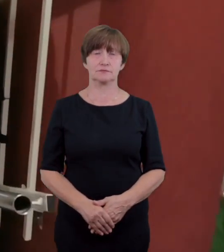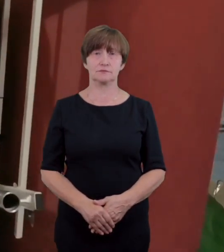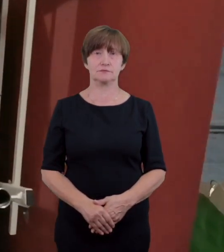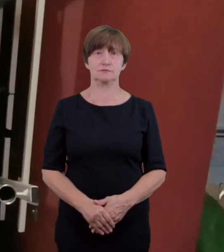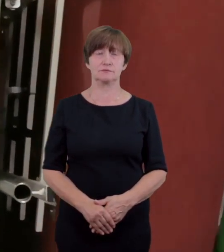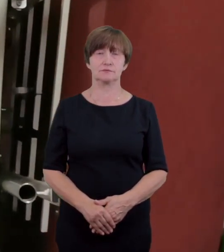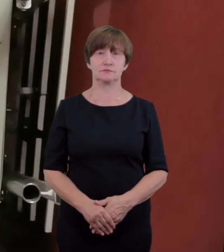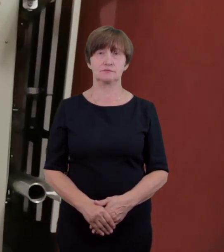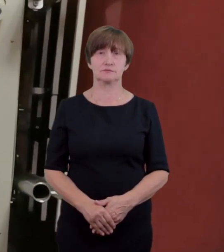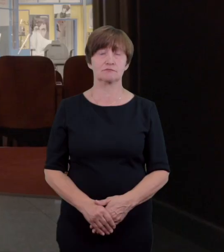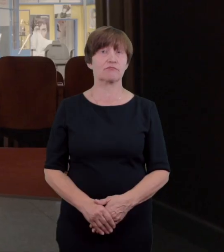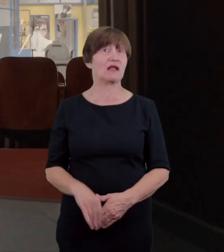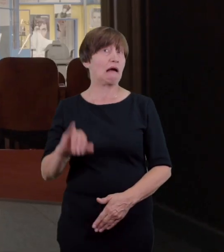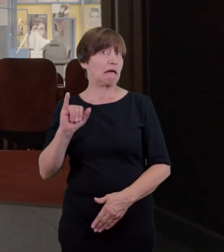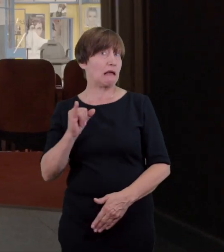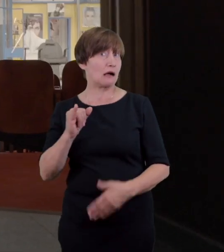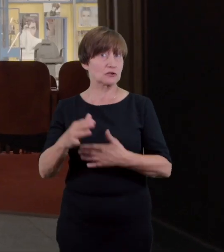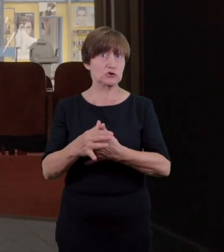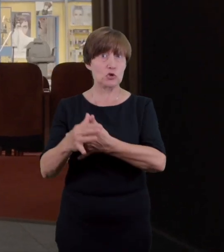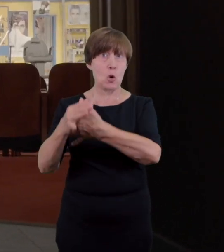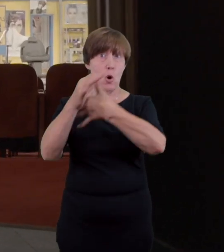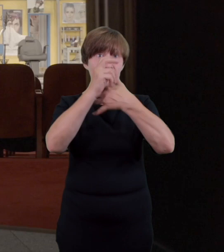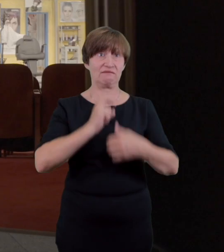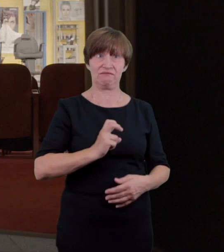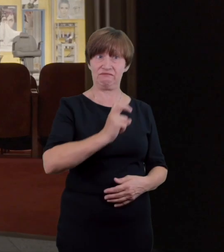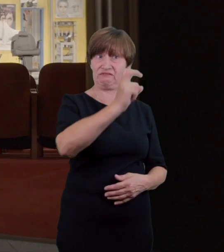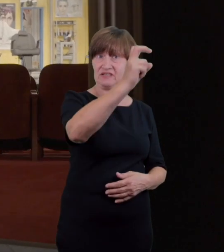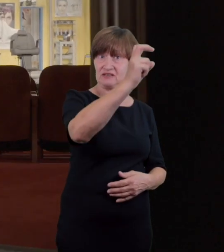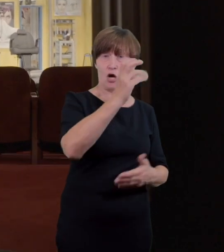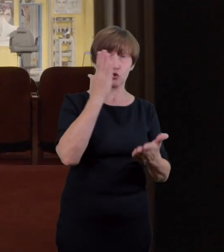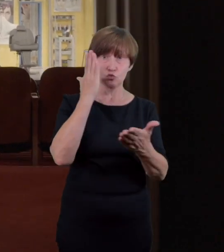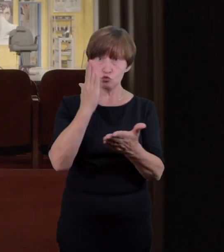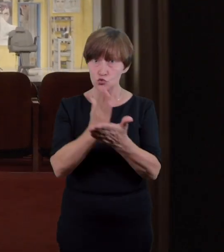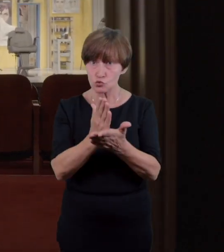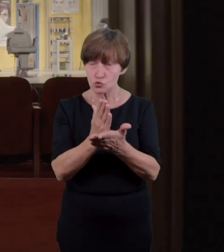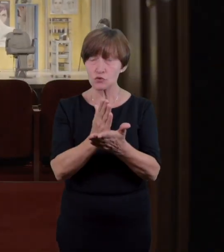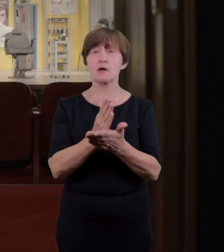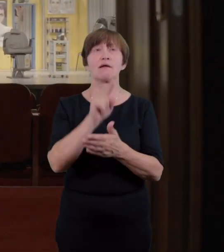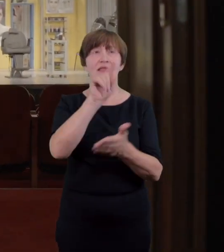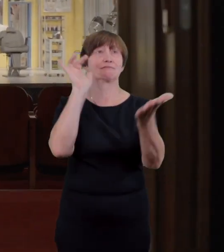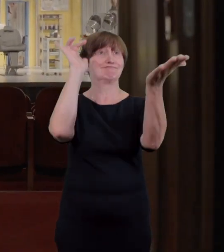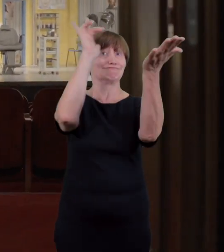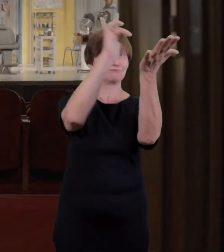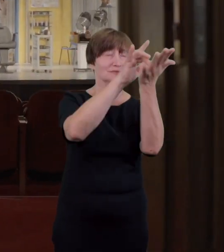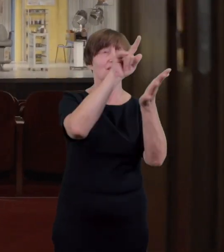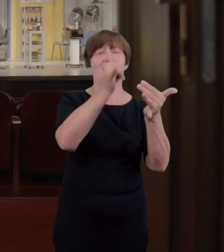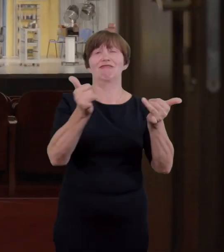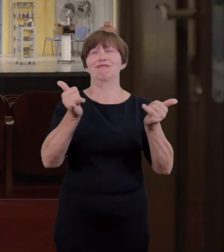Po wjeździe windą znajdziemy się na wysokości widowni Dużej Sceny dostęp do niej przez brak